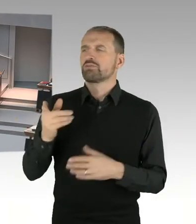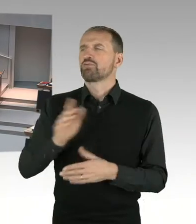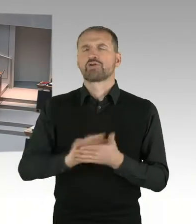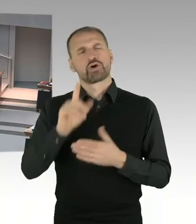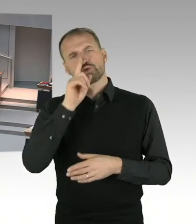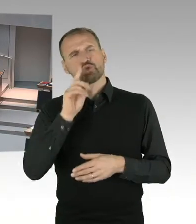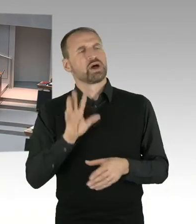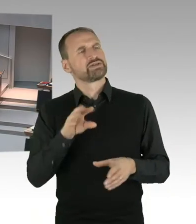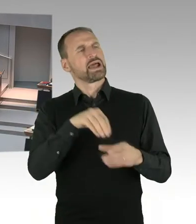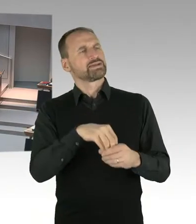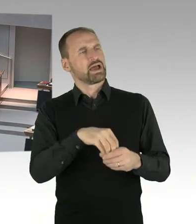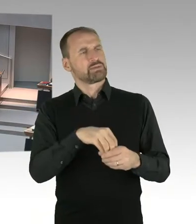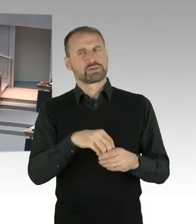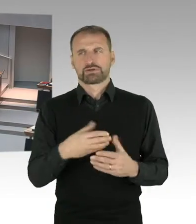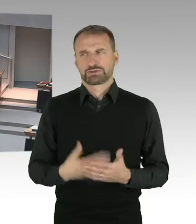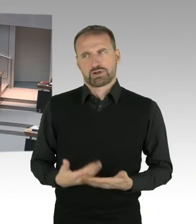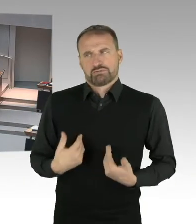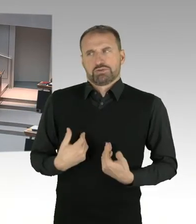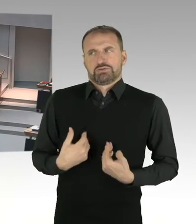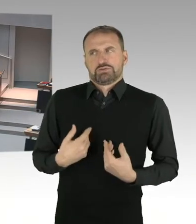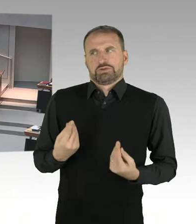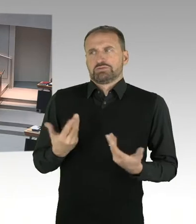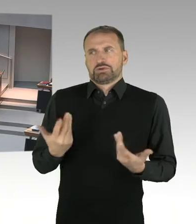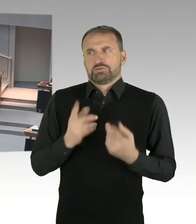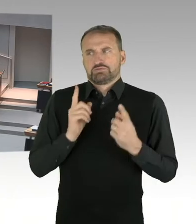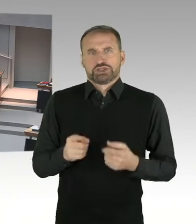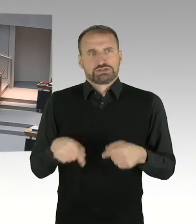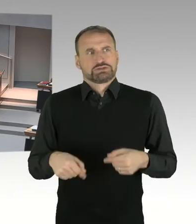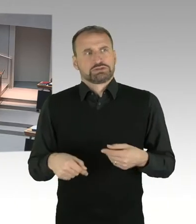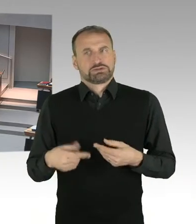(Präsidium) Herr Senator bitte, Sie haben das Wort. (Sprecherwechsel) Herr Abgeordneter Otto,